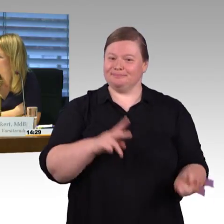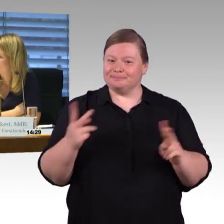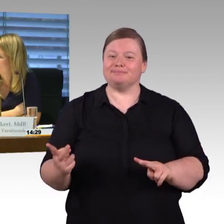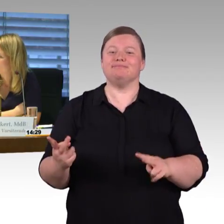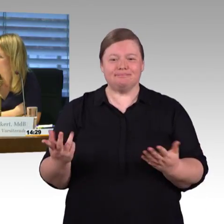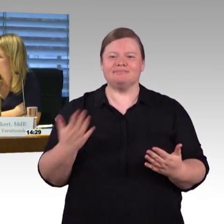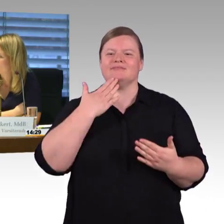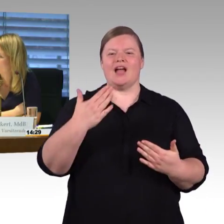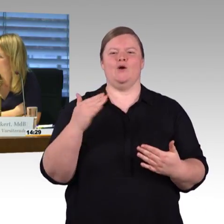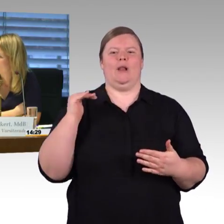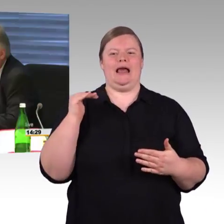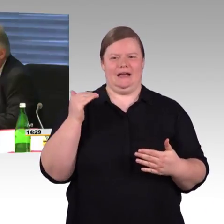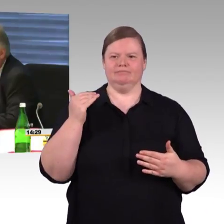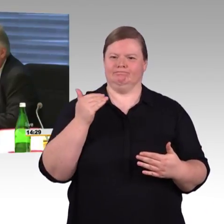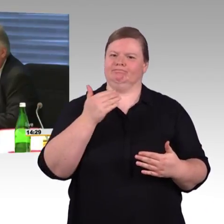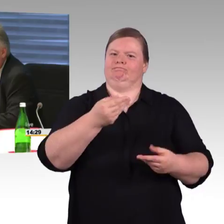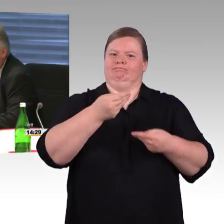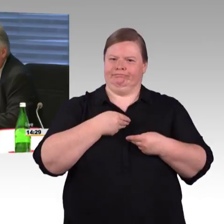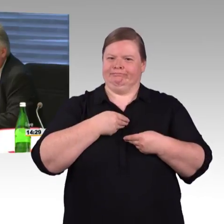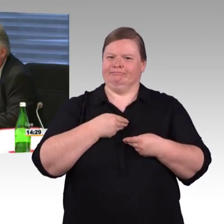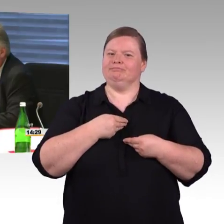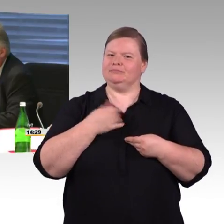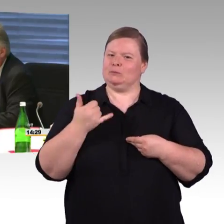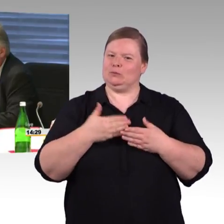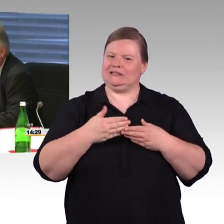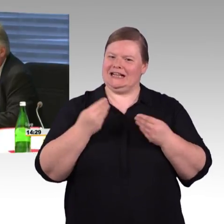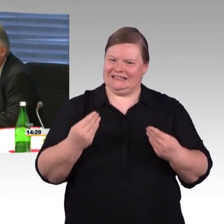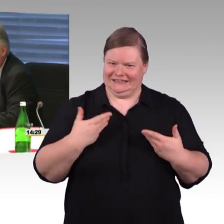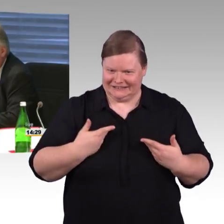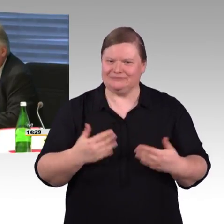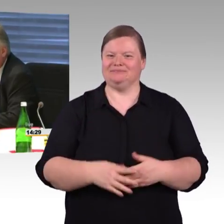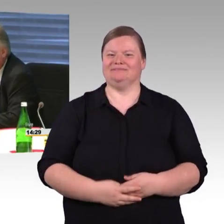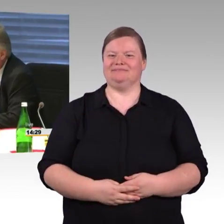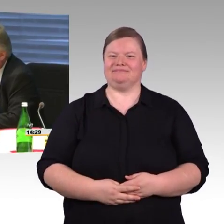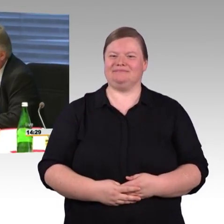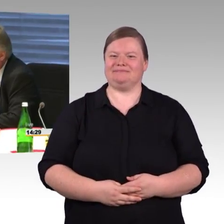Wir beschäftigen uns ja seit Jahren mit der Barrierefreiheit, das ist ein großes Thema.